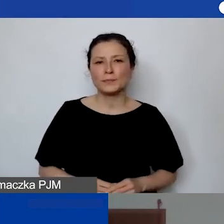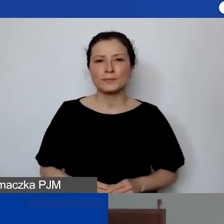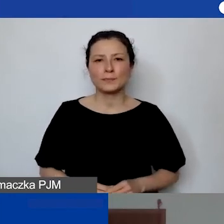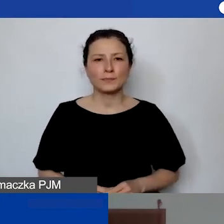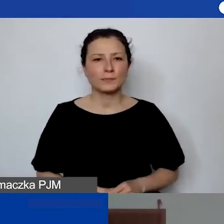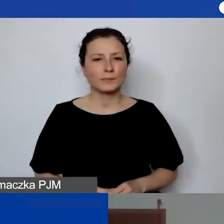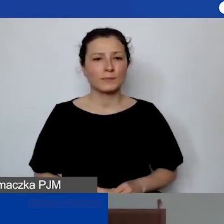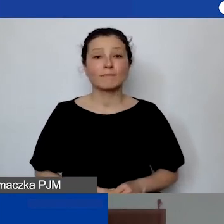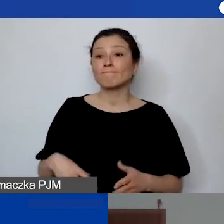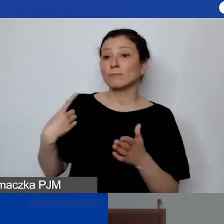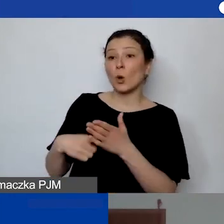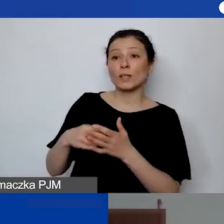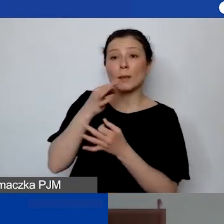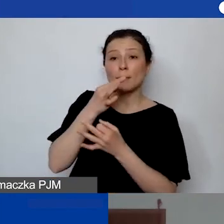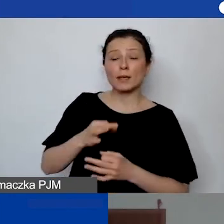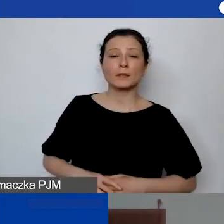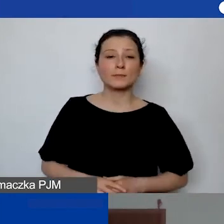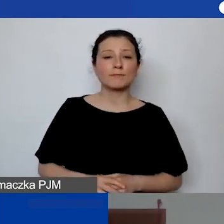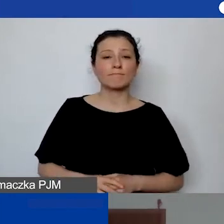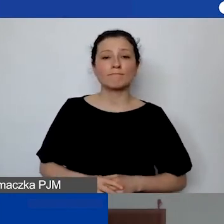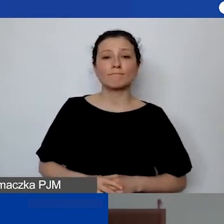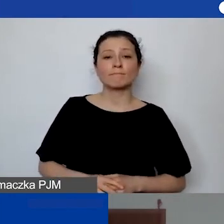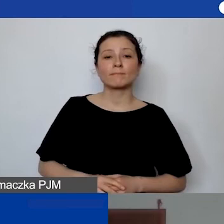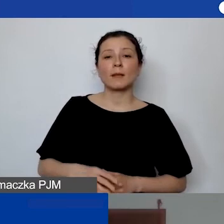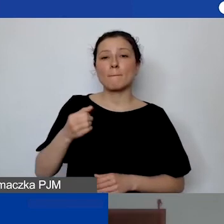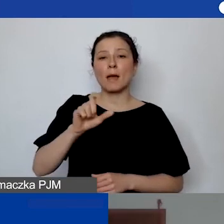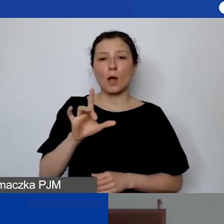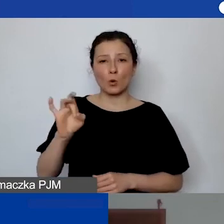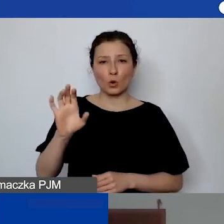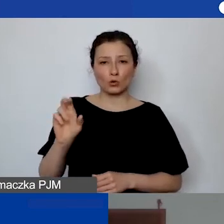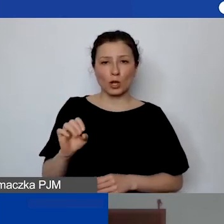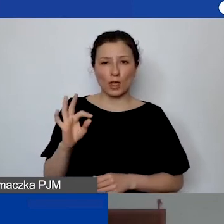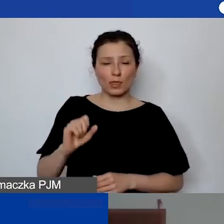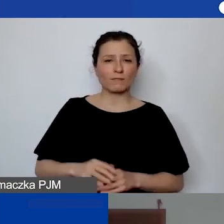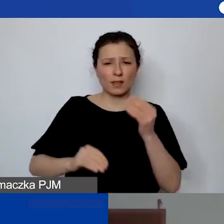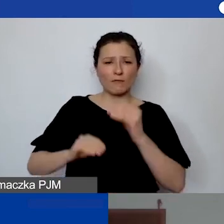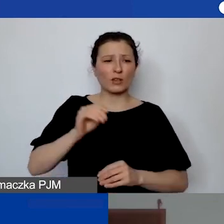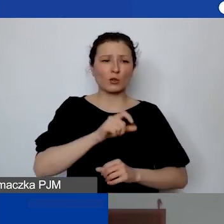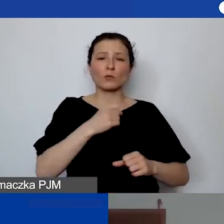Ostatnie już pytanie, zadane przez Małgorzatę. "Większość personelu nie jest zatrudniona na etacie.